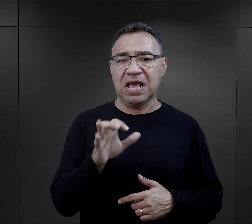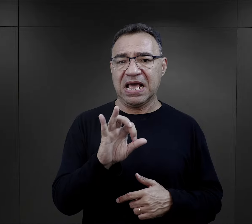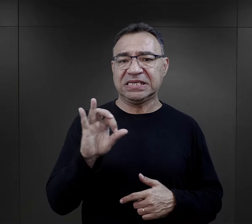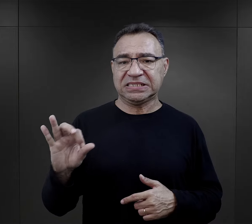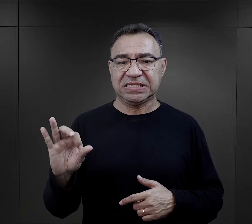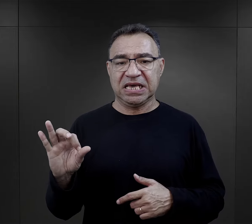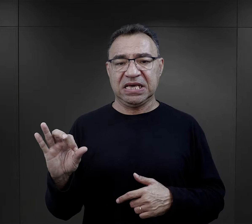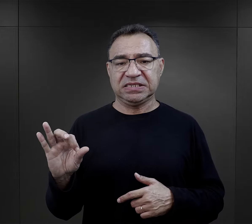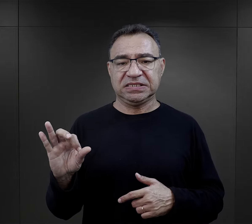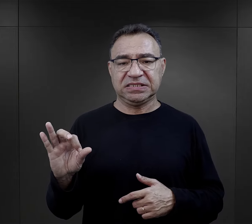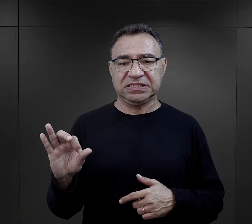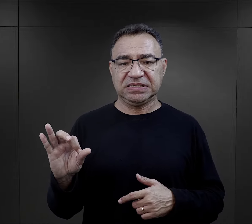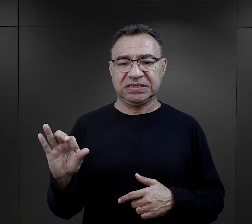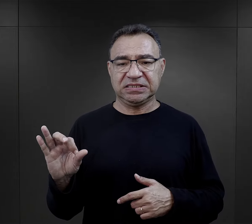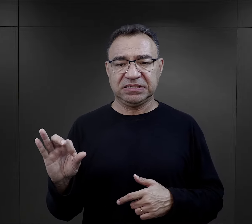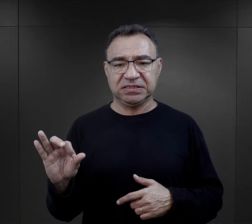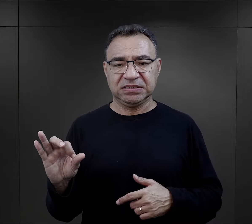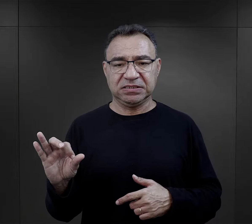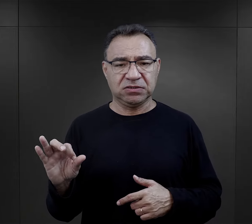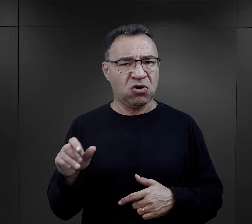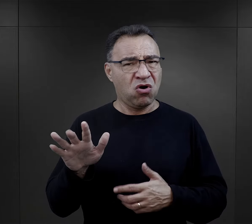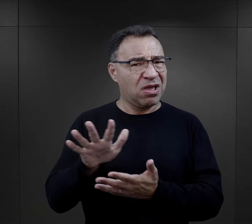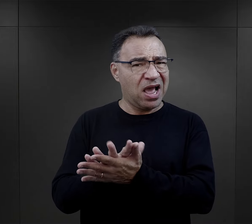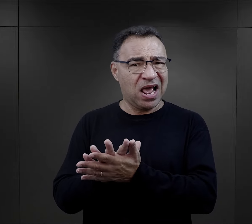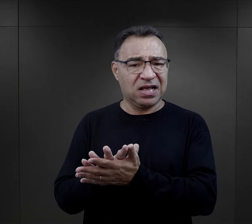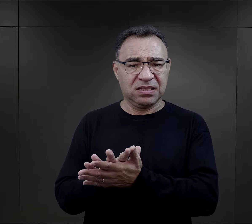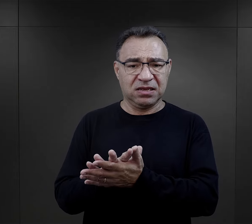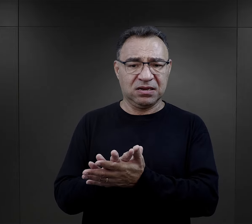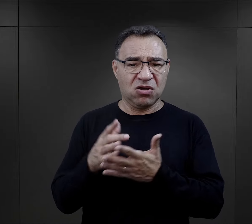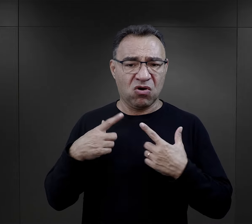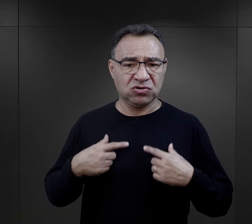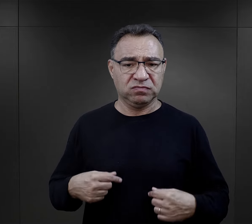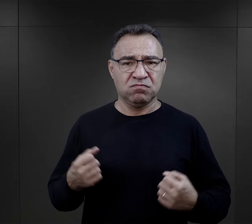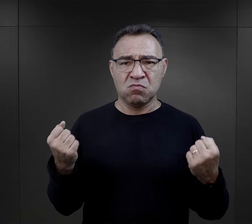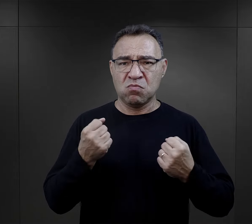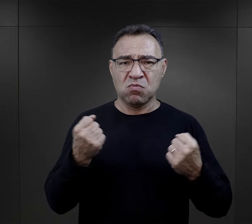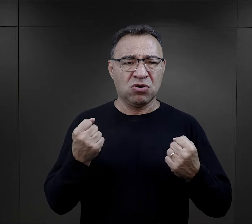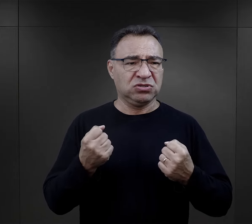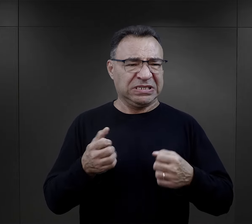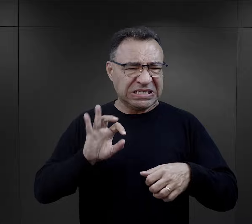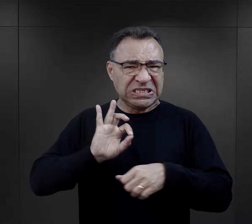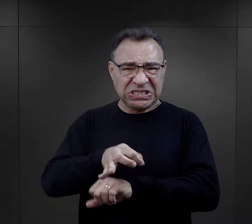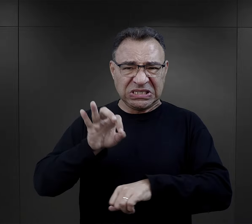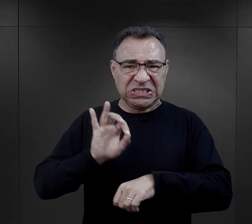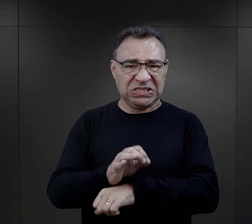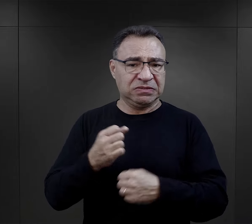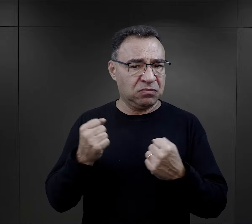esesmani, którzy nie byli z natury osobami bardzo takimi brutalnymi,